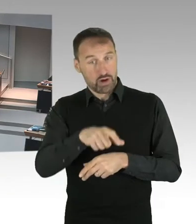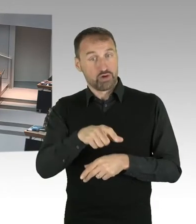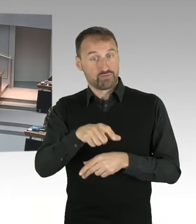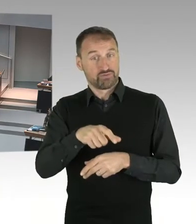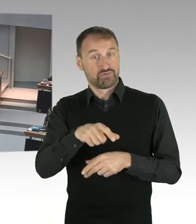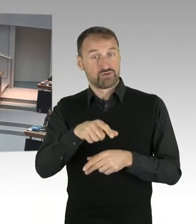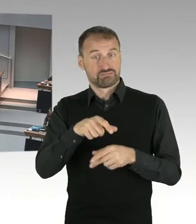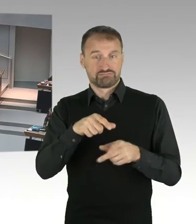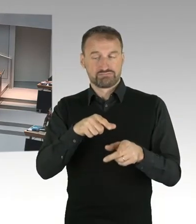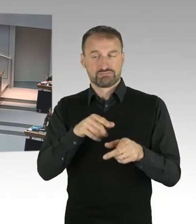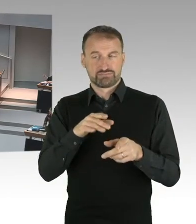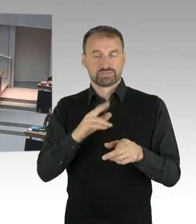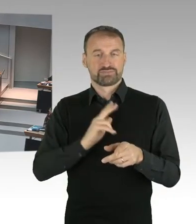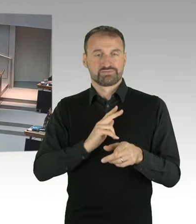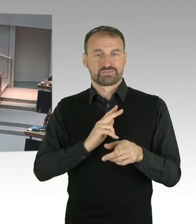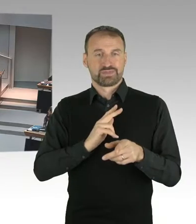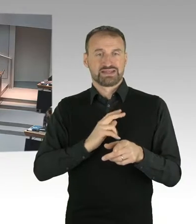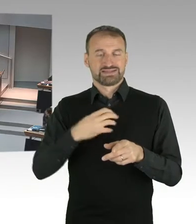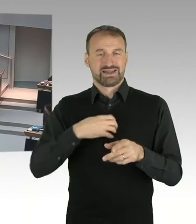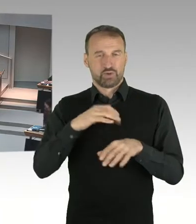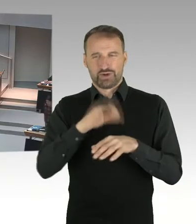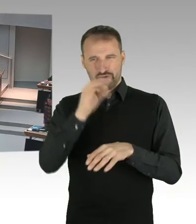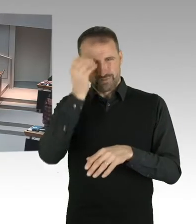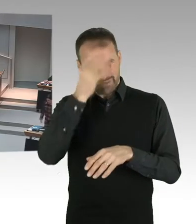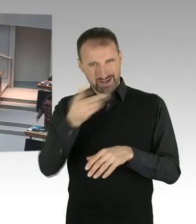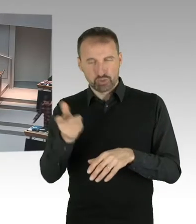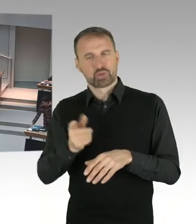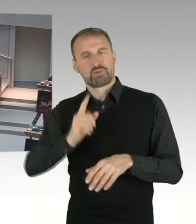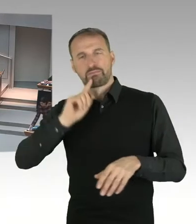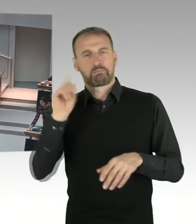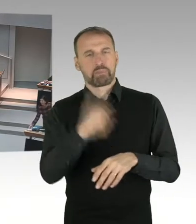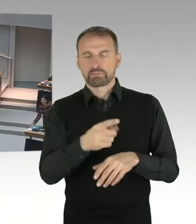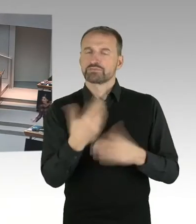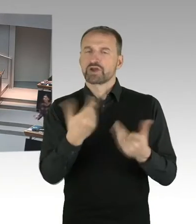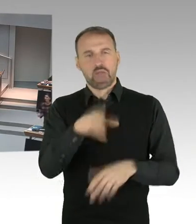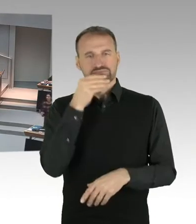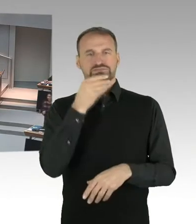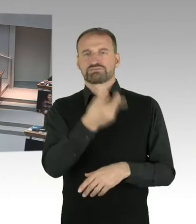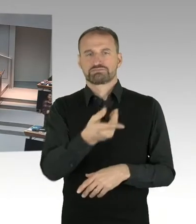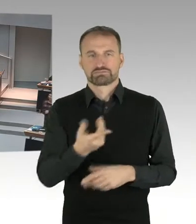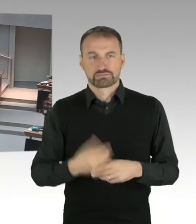(Präsidium) Es antwortet Frau Senatorin Scheres, bitteschön. (Zwischenrufe)